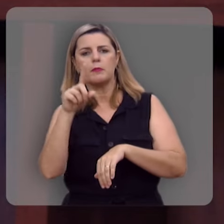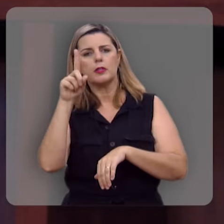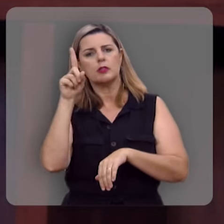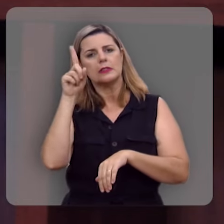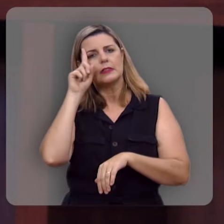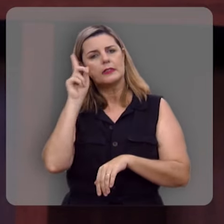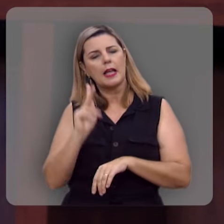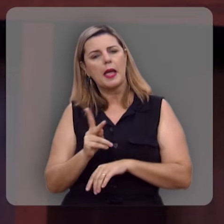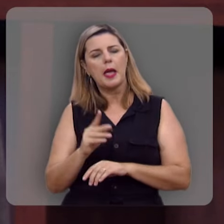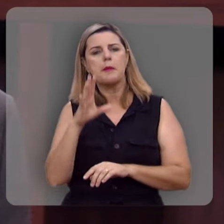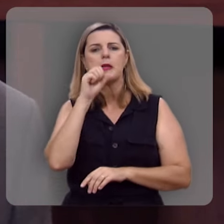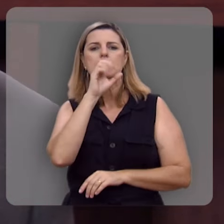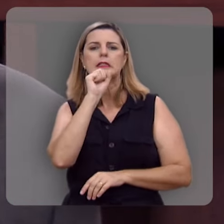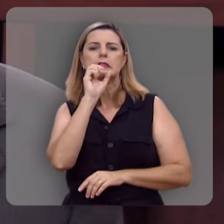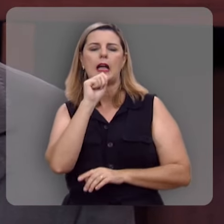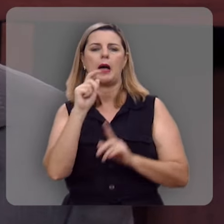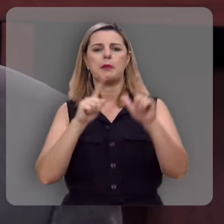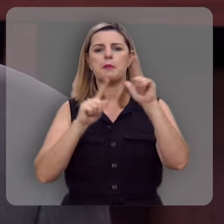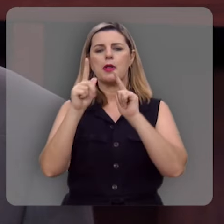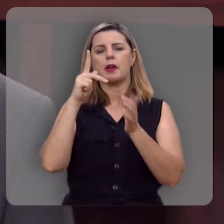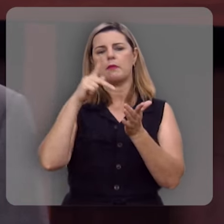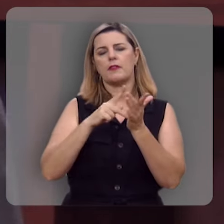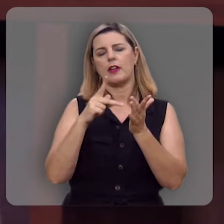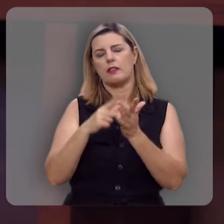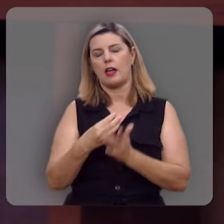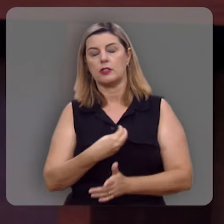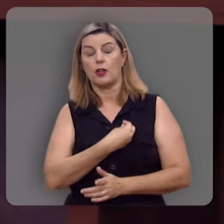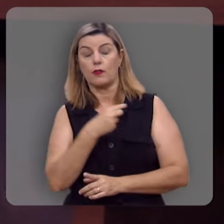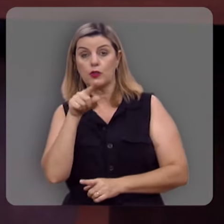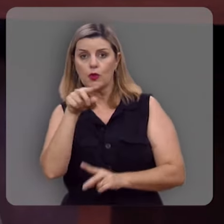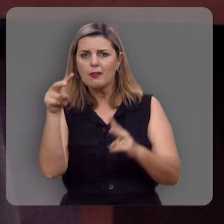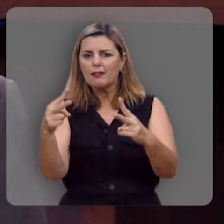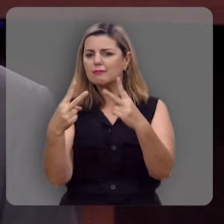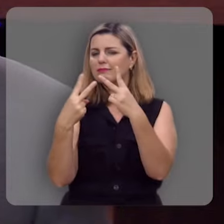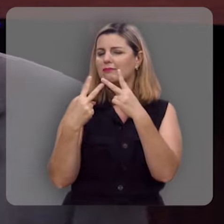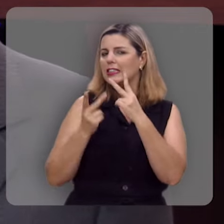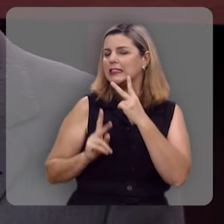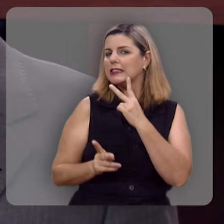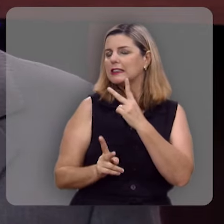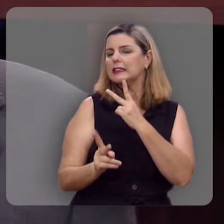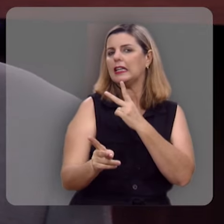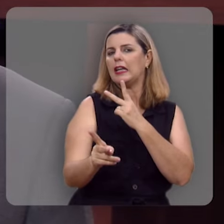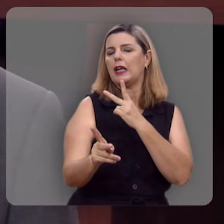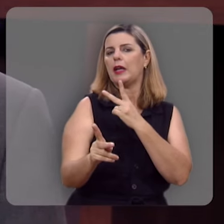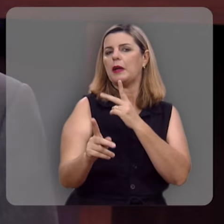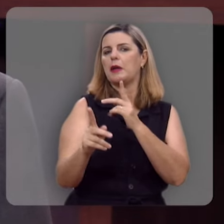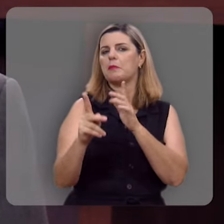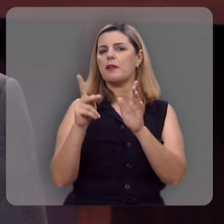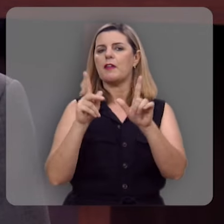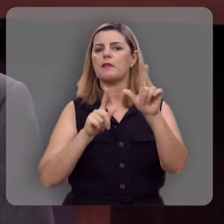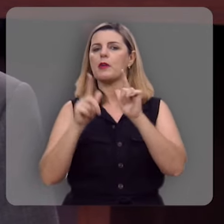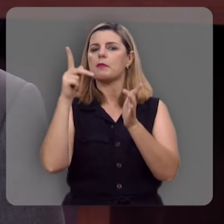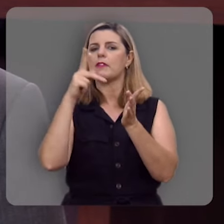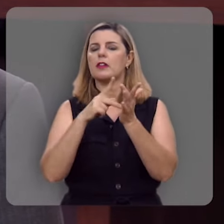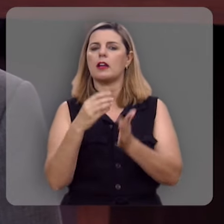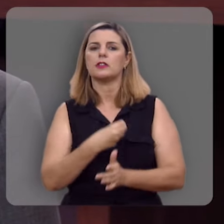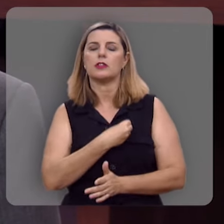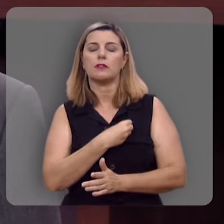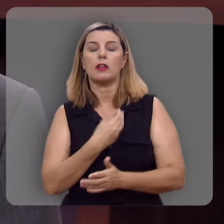de sábado aqui no nosso programa Verdade e Vida. E você que tem nos acompanhado e acompanhado o programa Verdade e Vida, nós gostaríamos